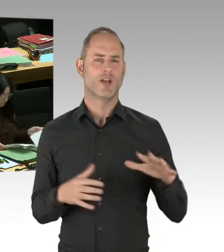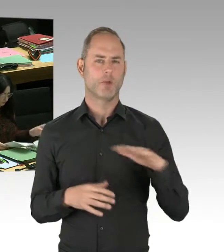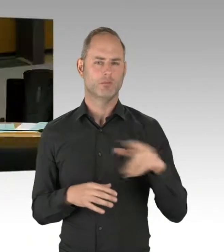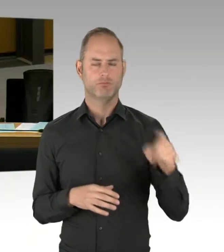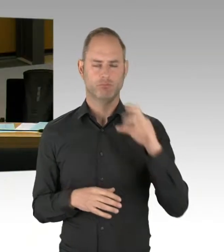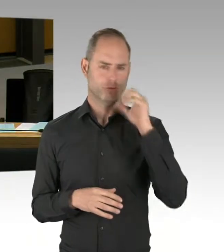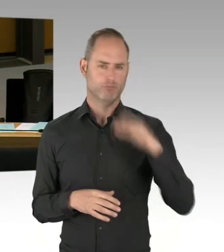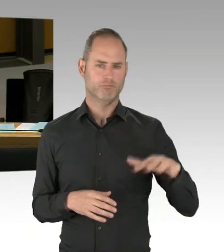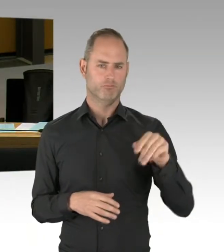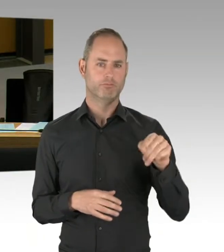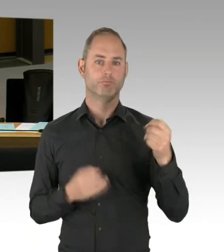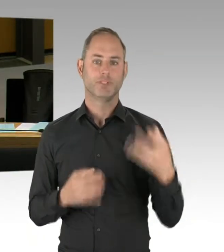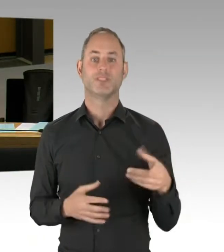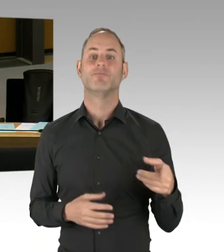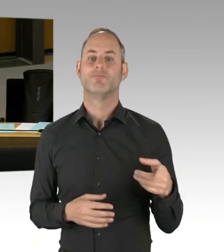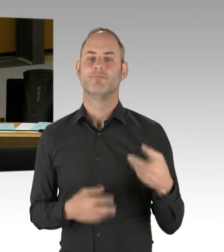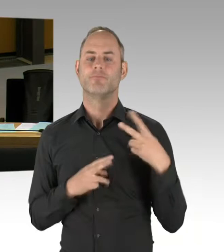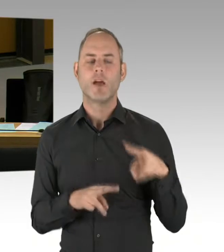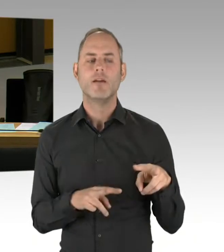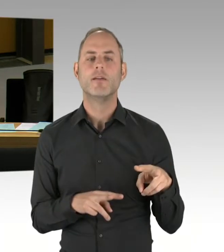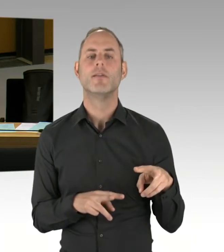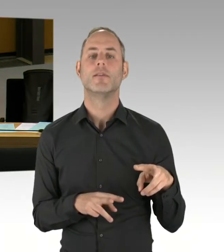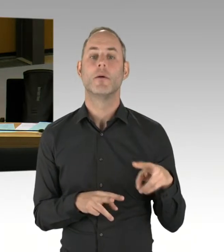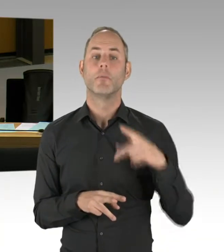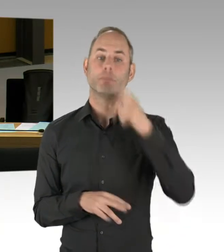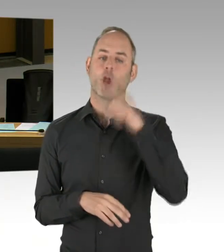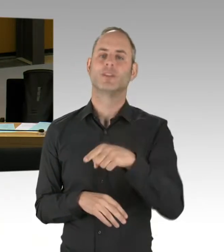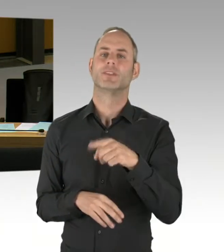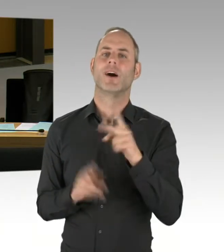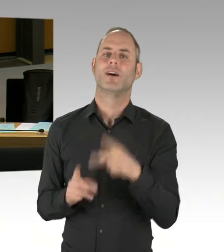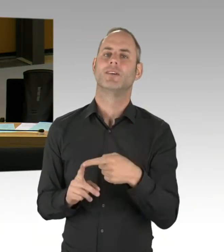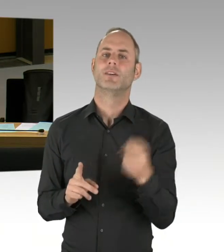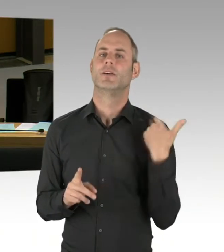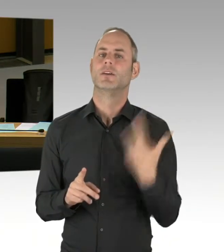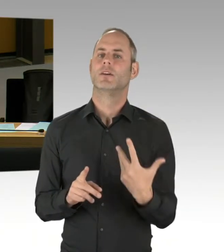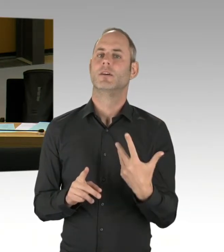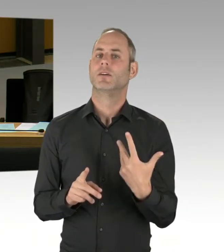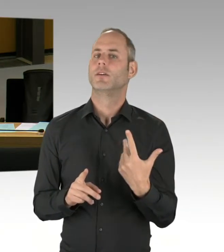Und die Aspekte Unterbringung und Ausrüstung verbessern wir über das Anti-Terror-Zentrum in der Ringbahnstraße.